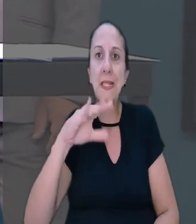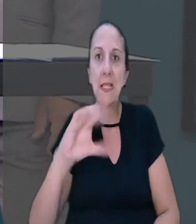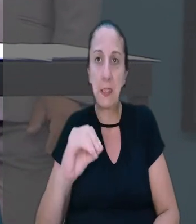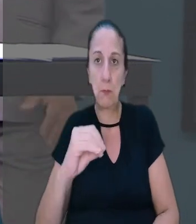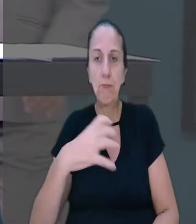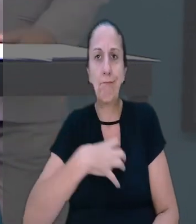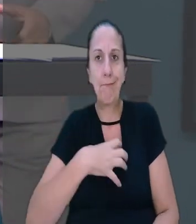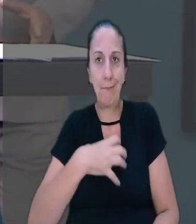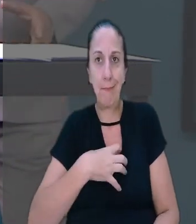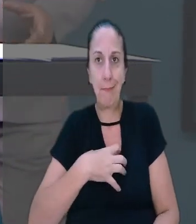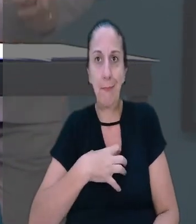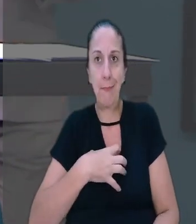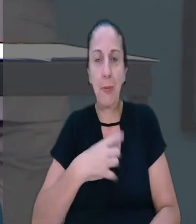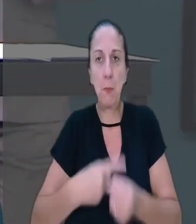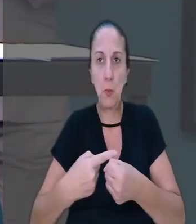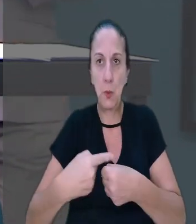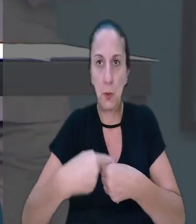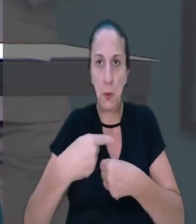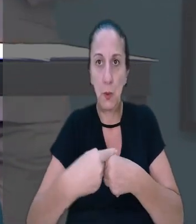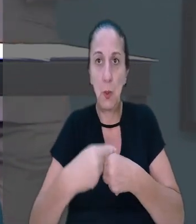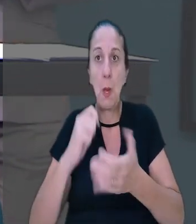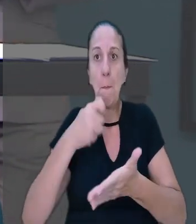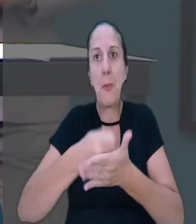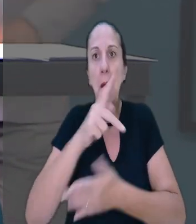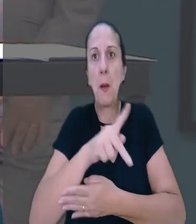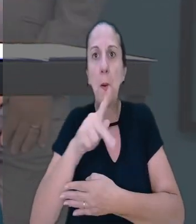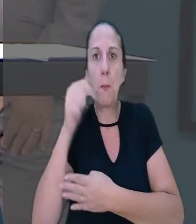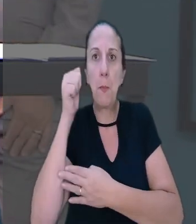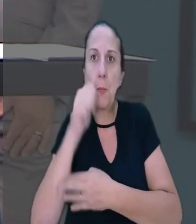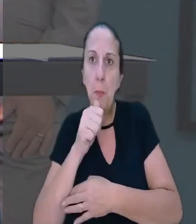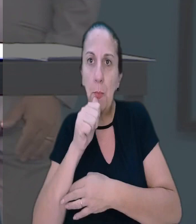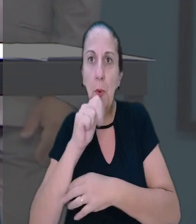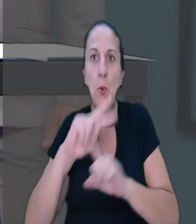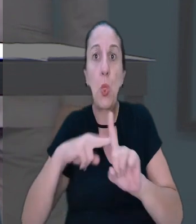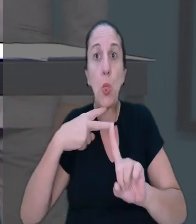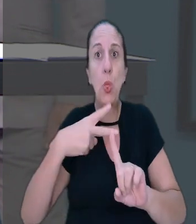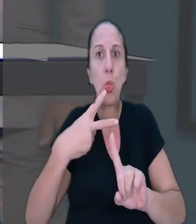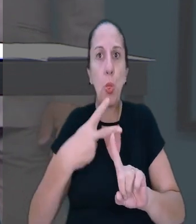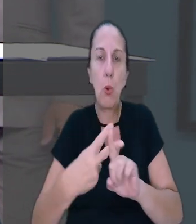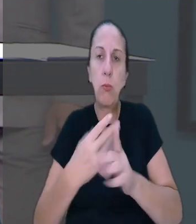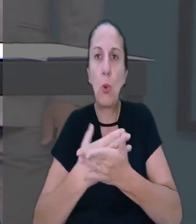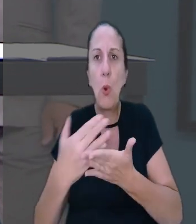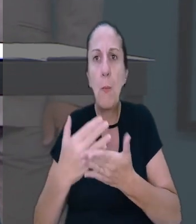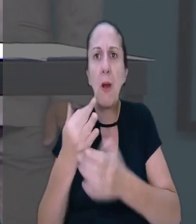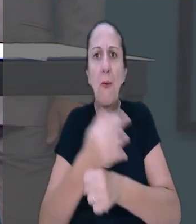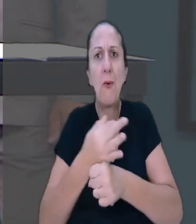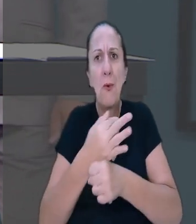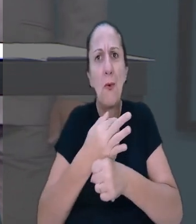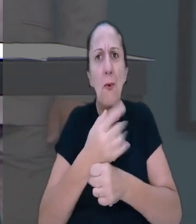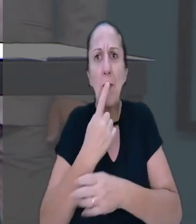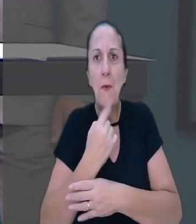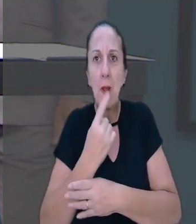a pagar uma professora em dobro os dias de férias iniciadas em feriado. Pablo Lemos tem mais informações.